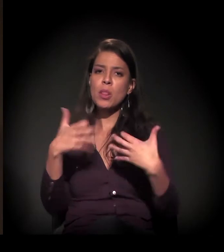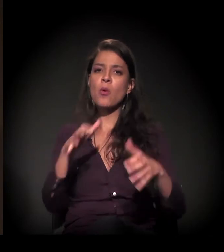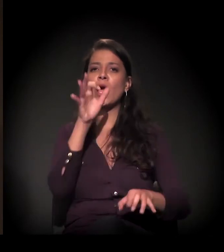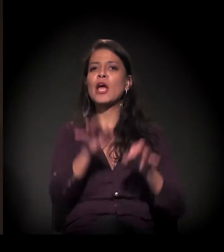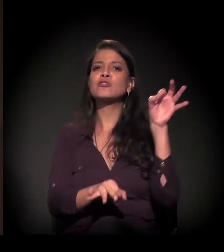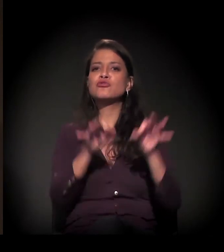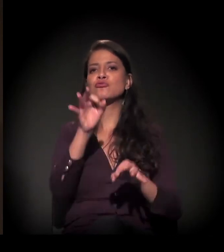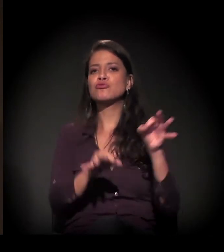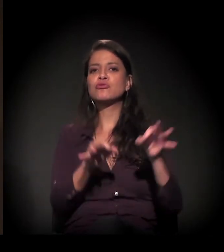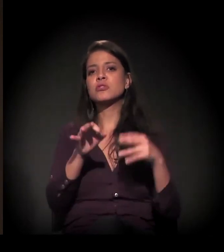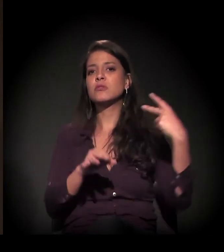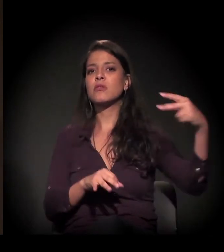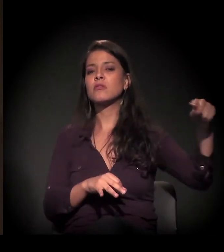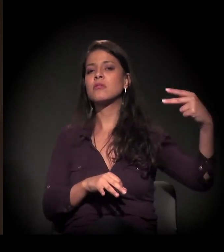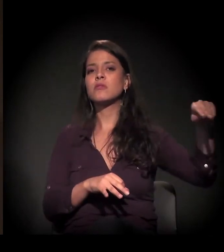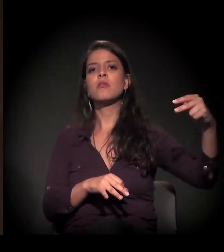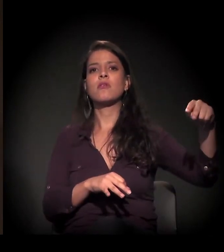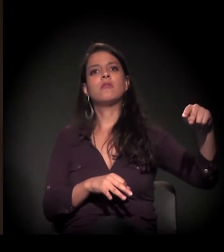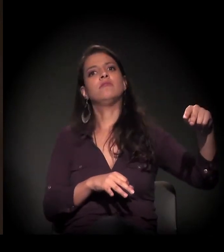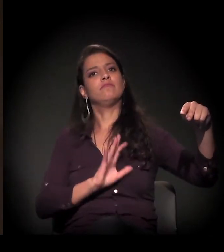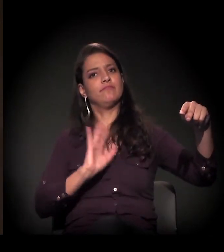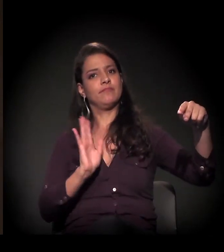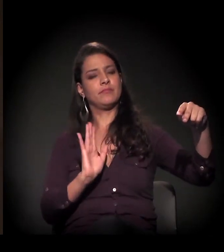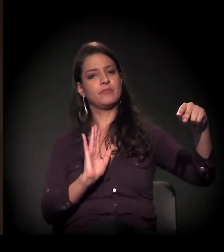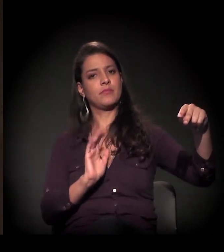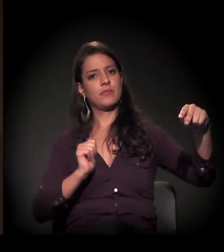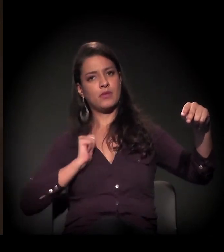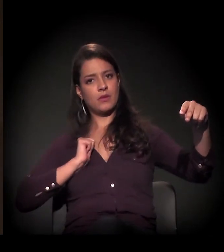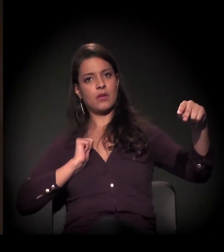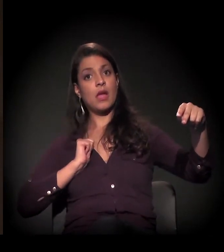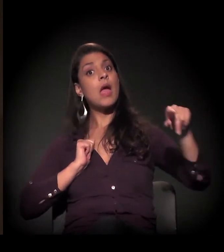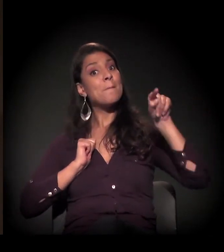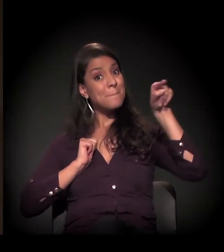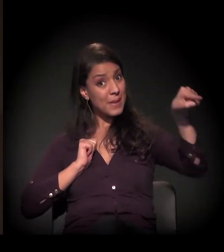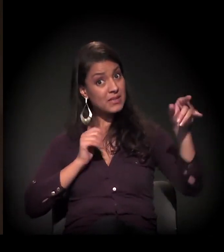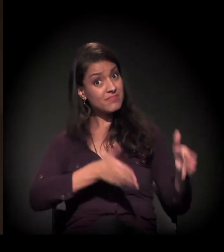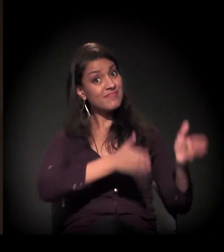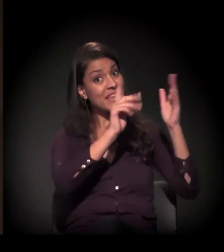sendo que esse imóvel tem uma dívida bastante alta de IPTU.